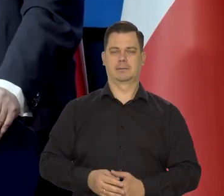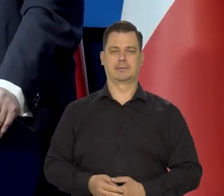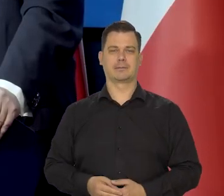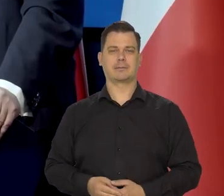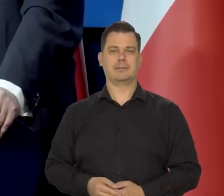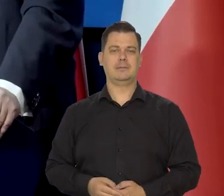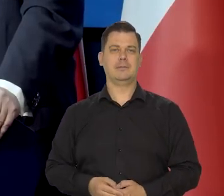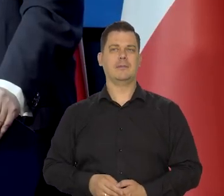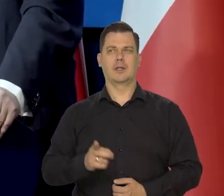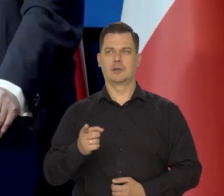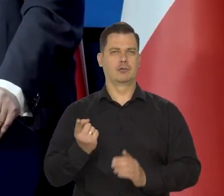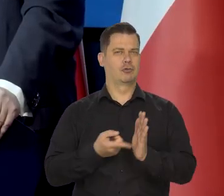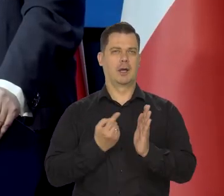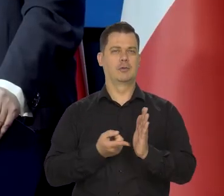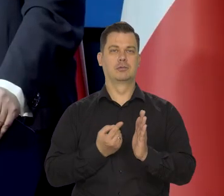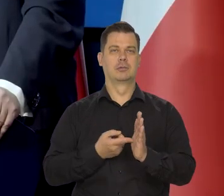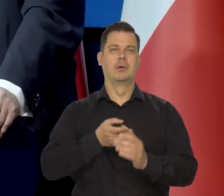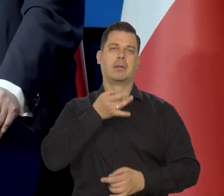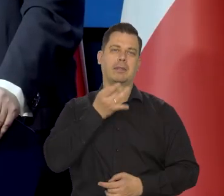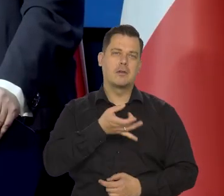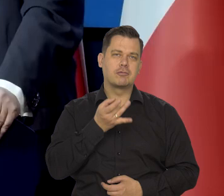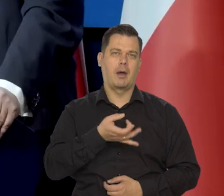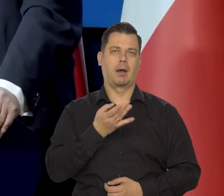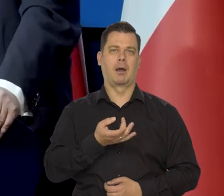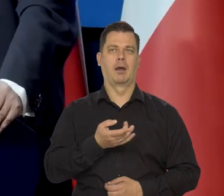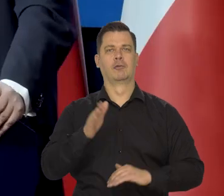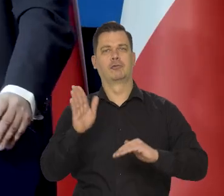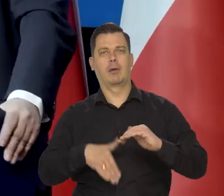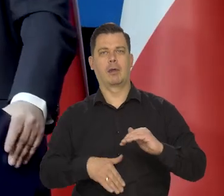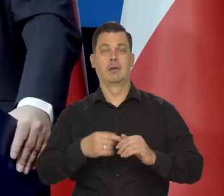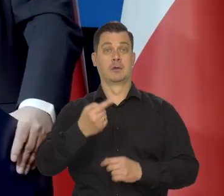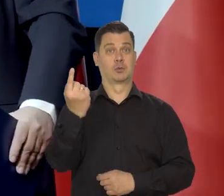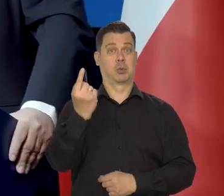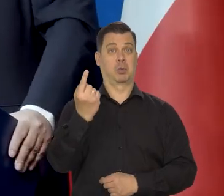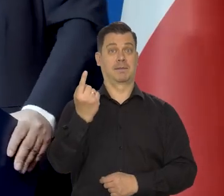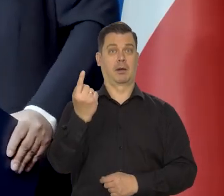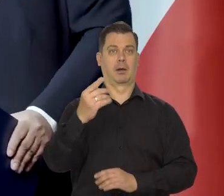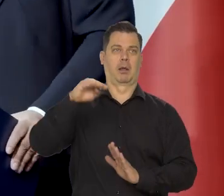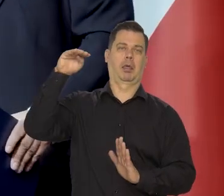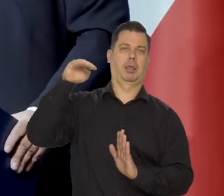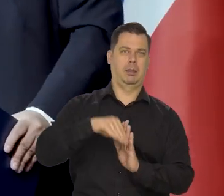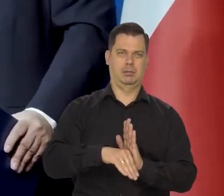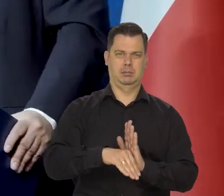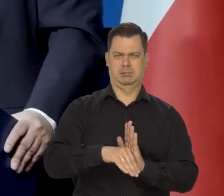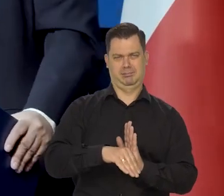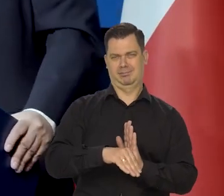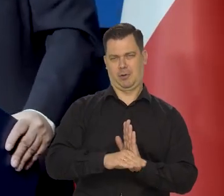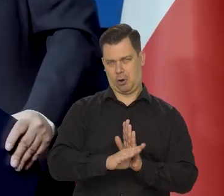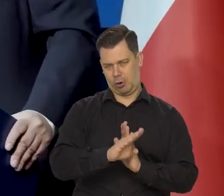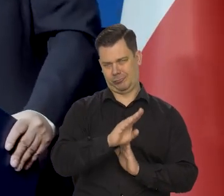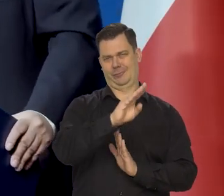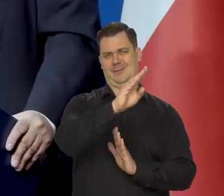Najczęściej jak jest powszechne narzekanie i polityczne jakieś uwagi, że złotówka się załamała, to ona zaraz potem rośnie.